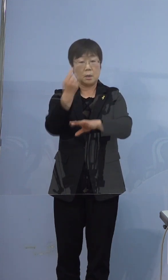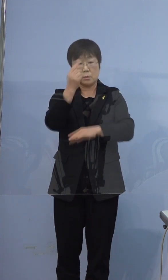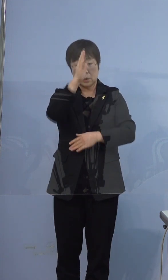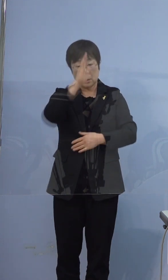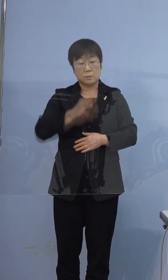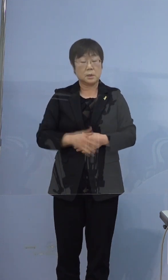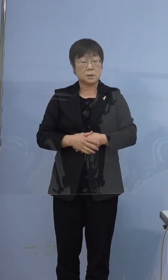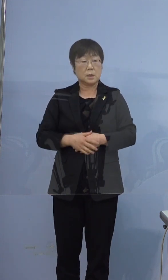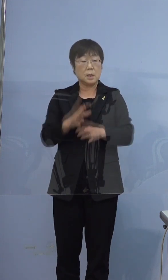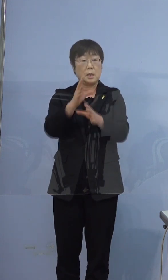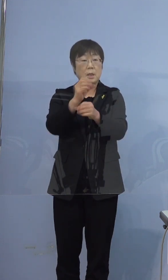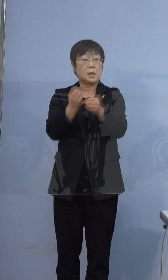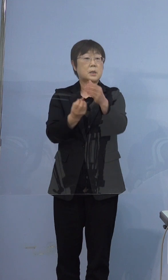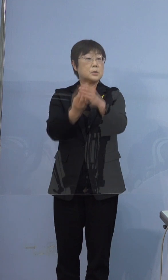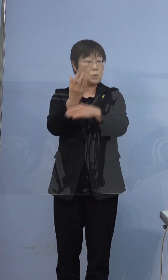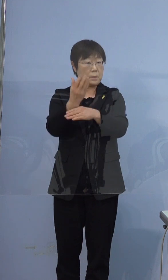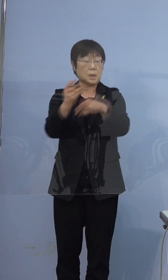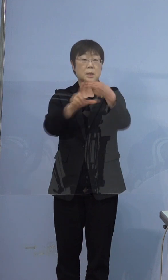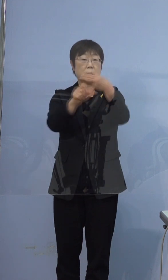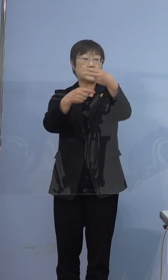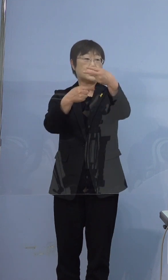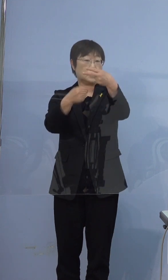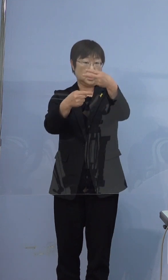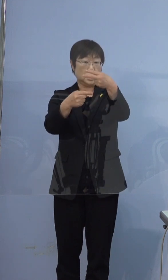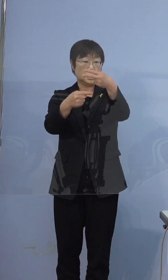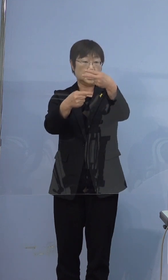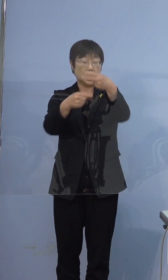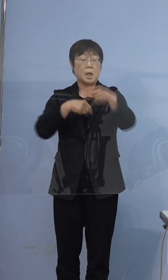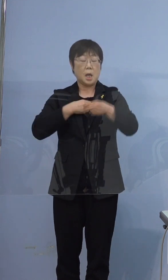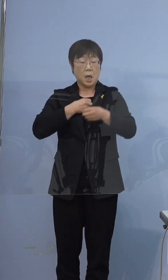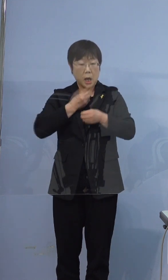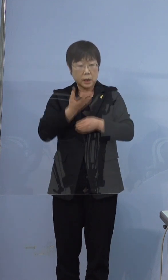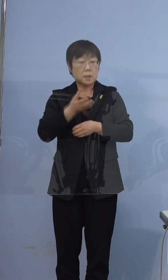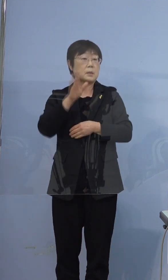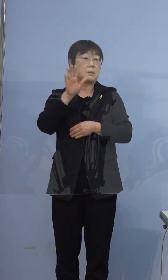発症日は2月1日でございまして この日に吐き気があったと